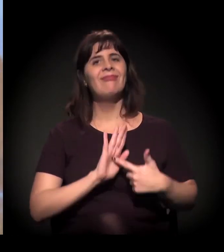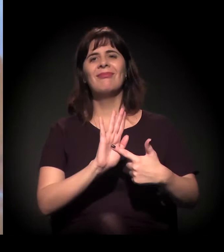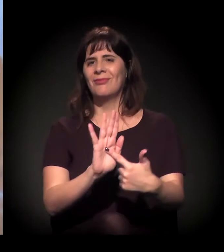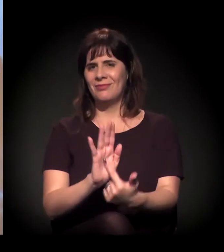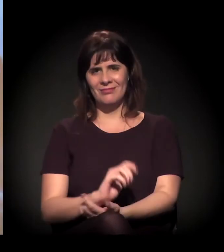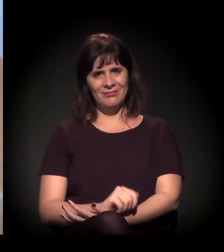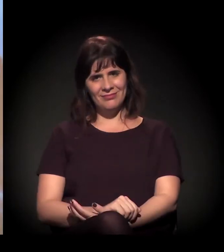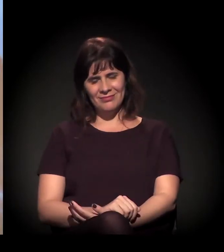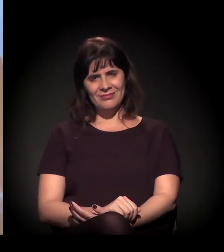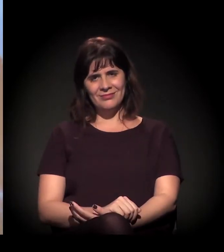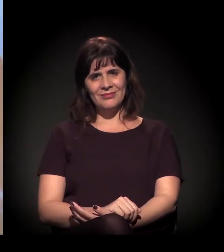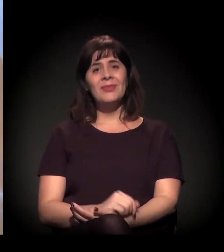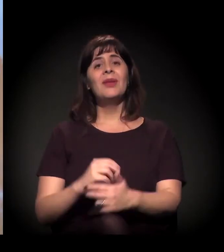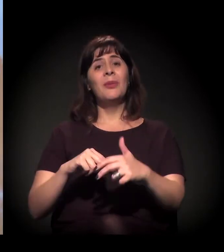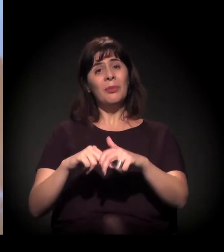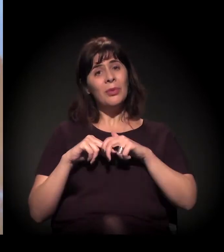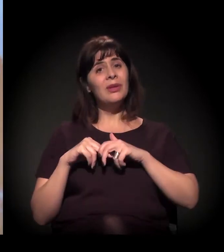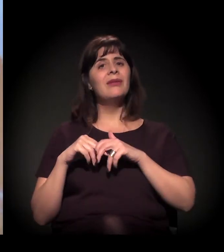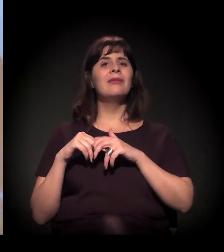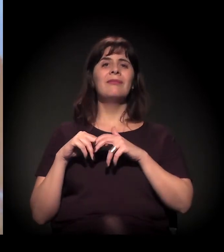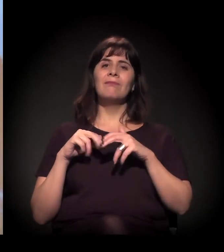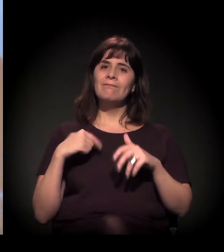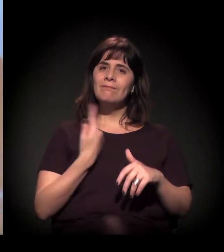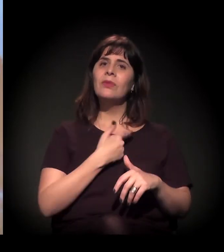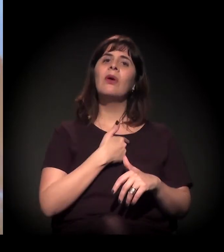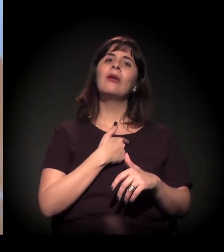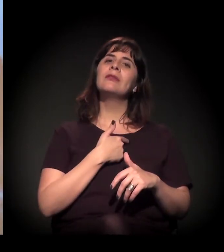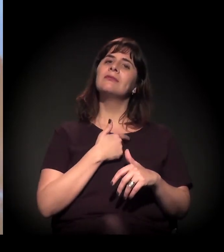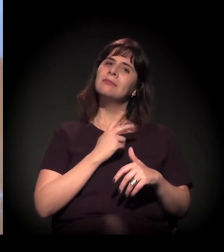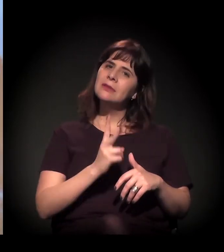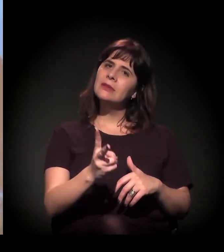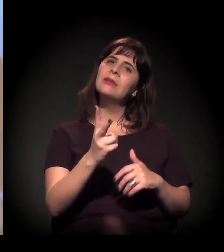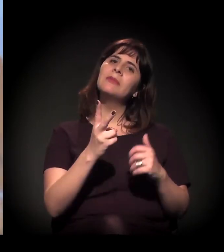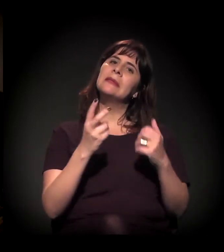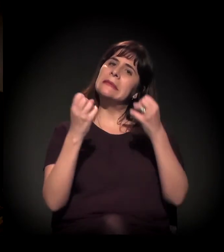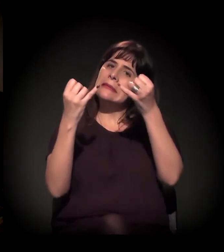que a gente reivindica que a “Craco” resiste.